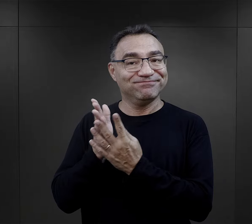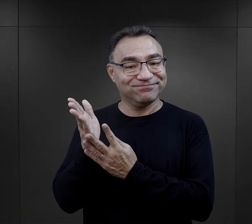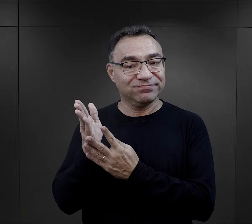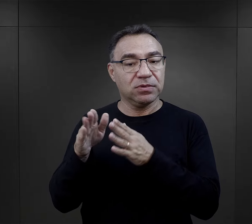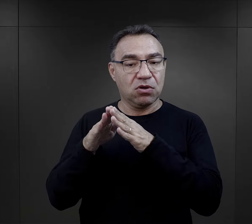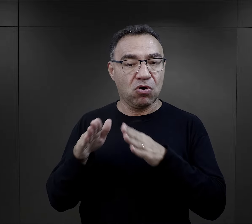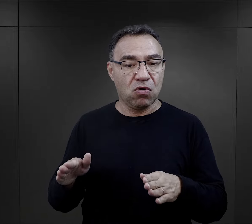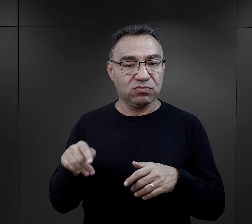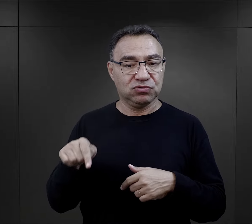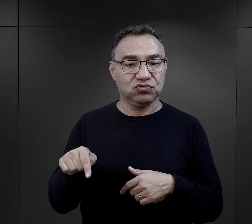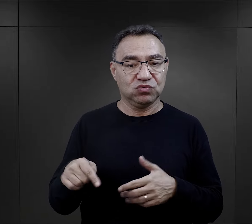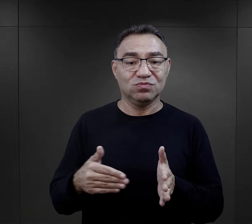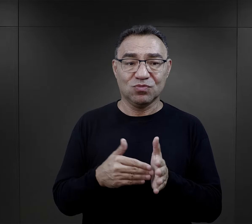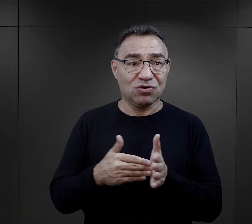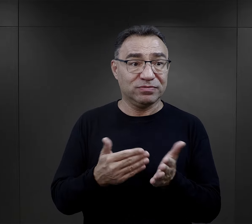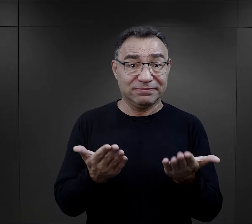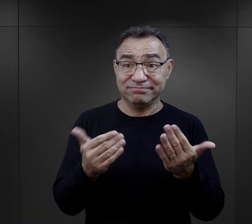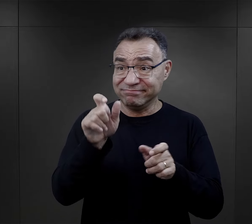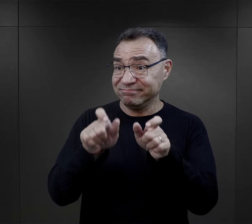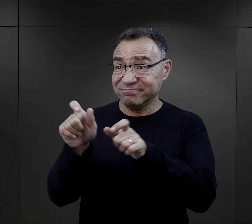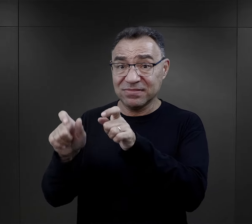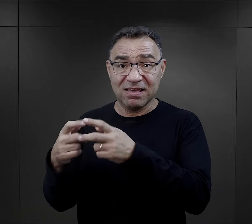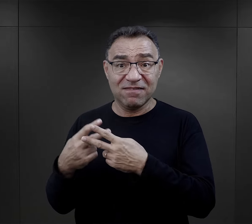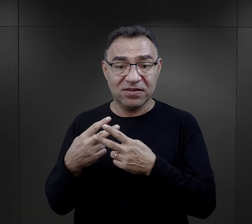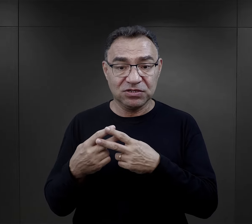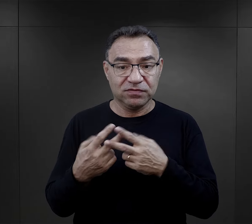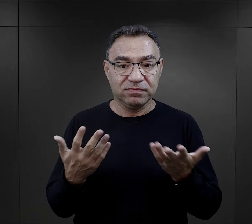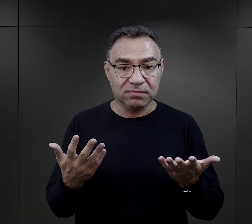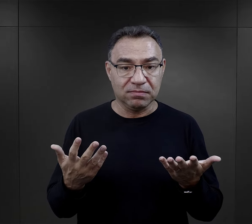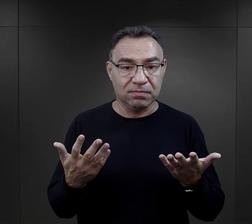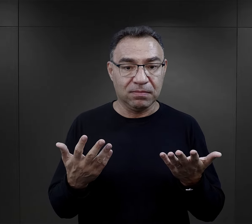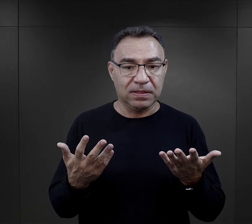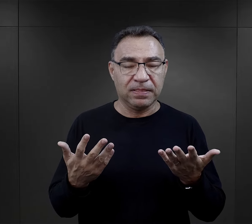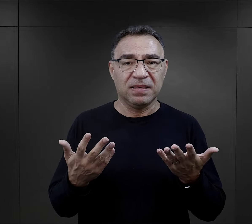I jest tutaj druga strona - obóz, który potrzebuje takich więźniów.